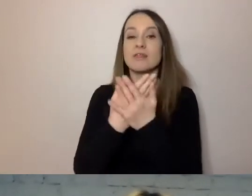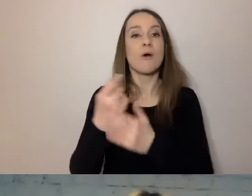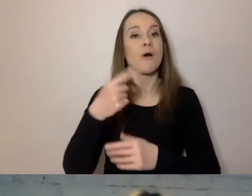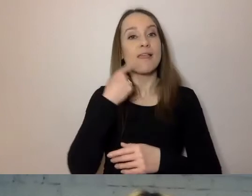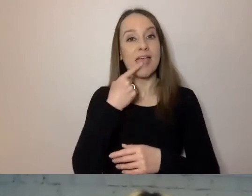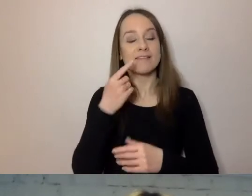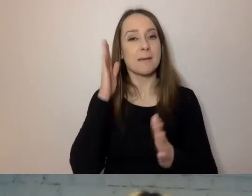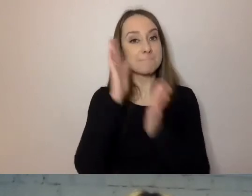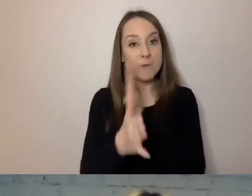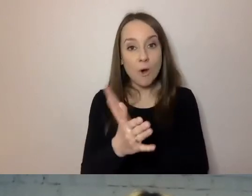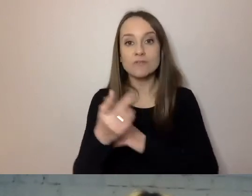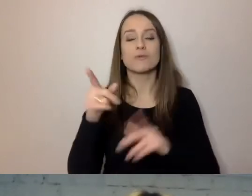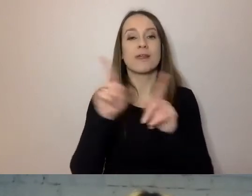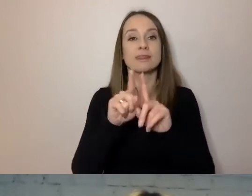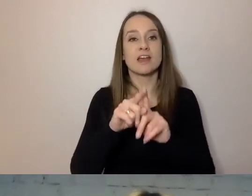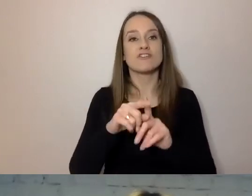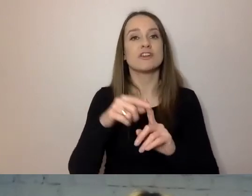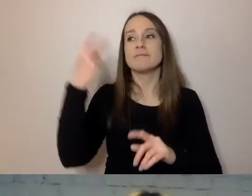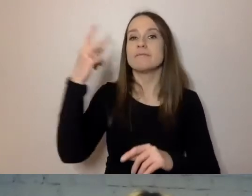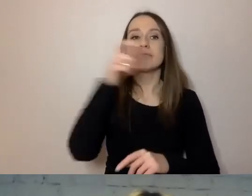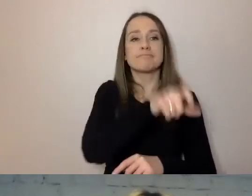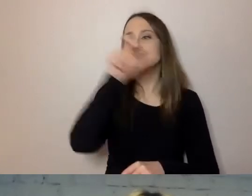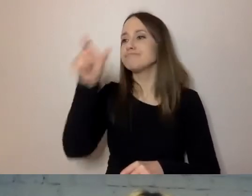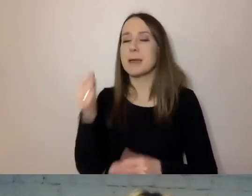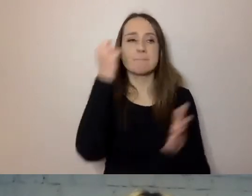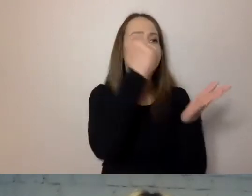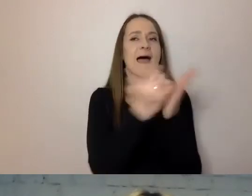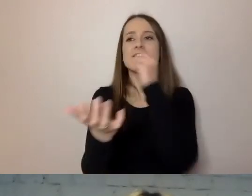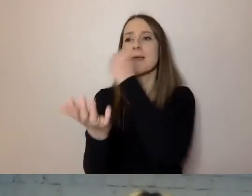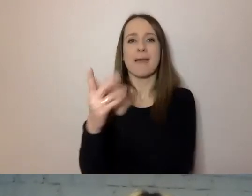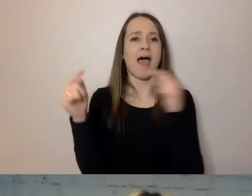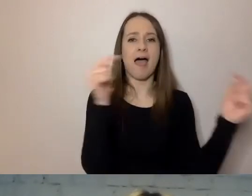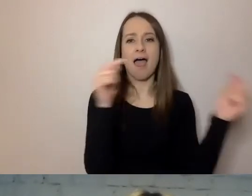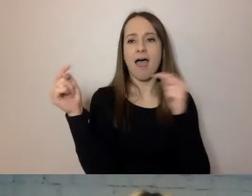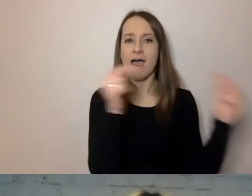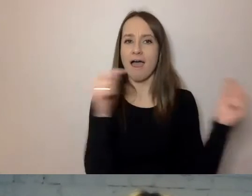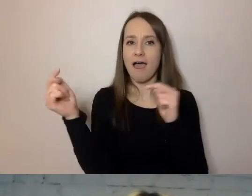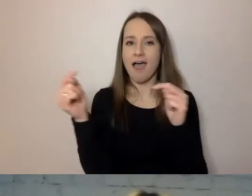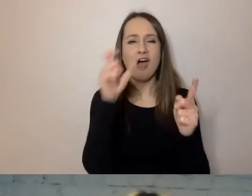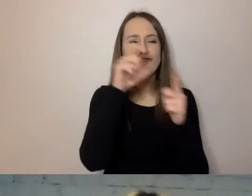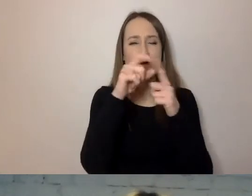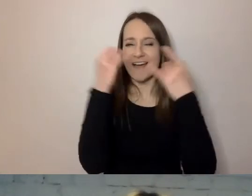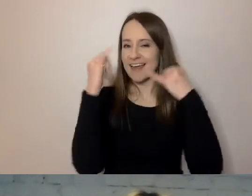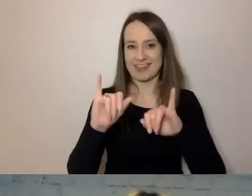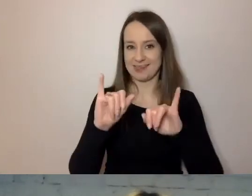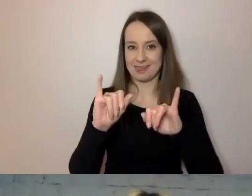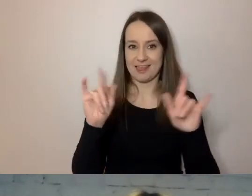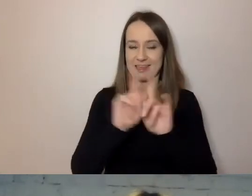rozmawiają ze sobą dwaj prawnicy, będą używali innych słów i innego przekazu między sobą,